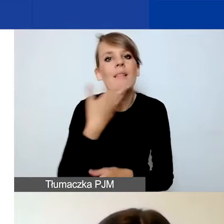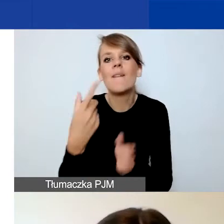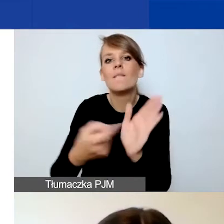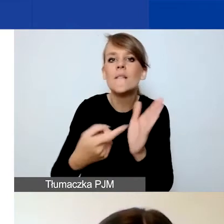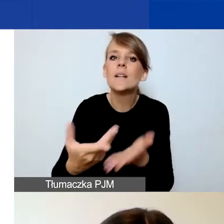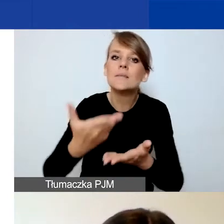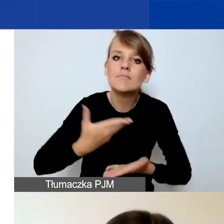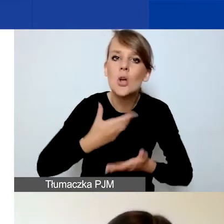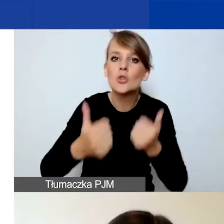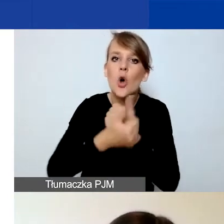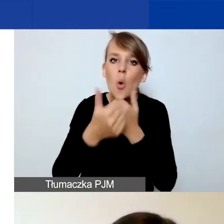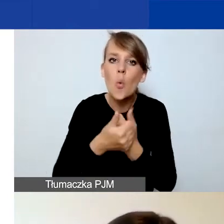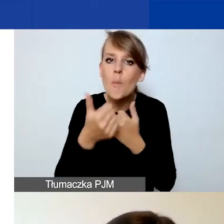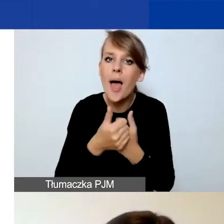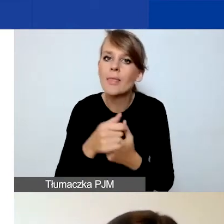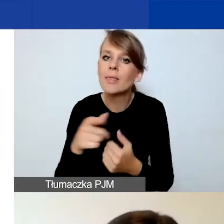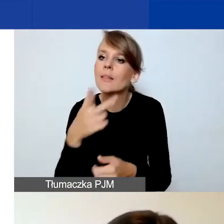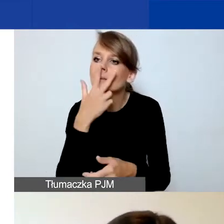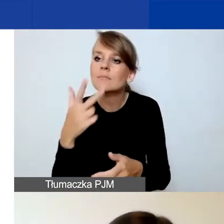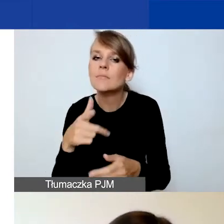potwierdzających ten fakt na etapie składania wniosków.